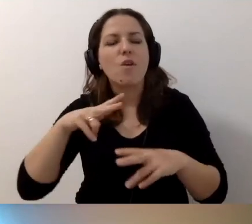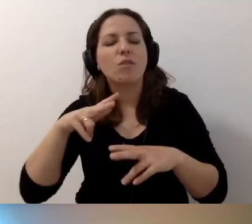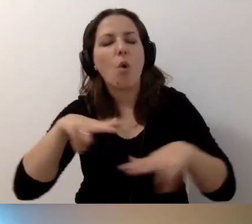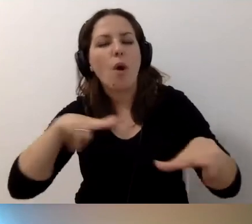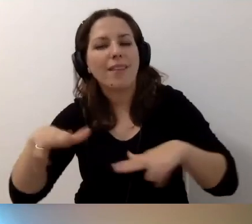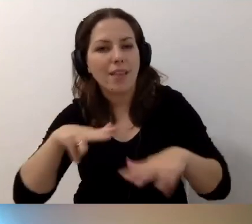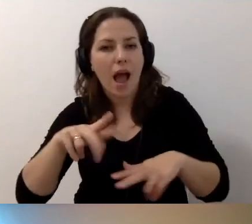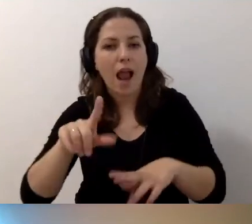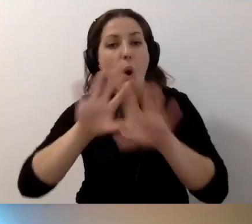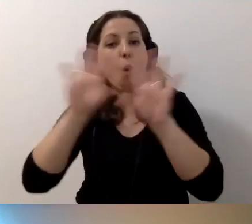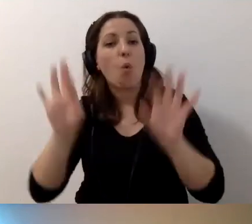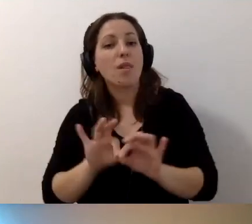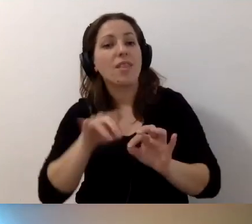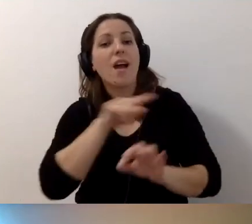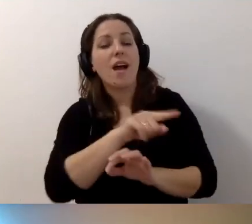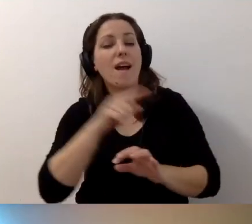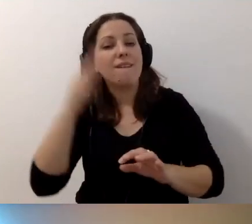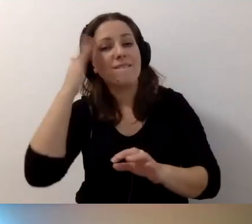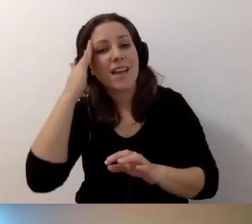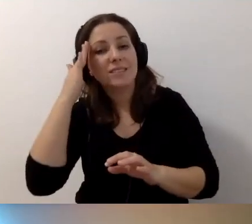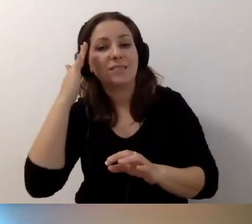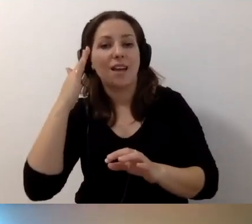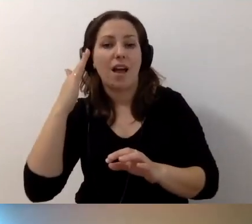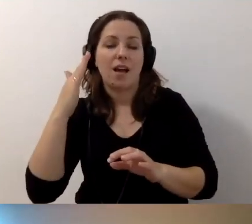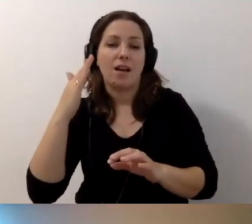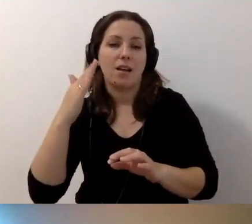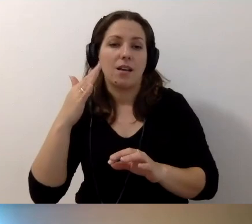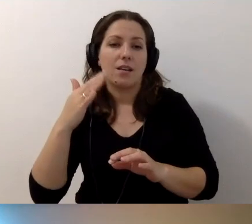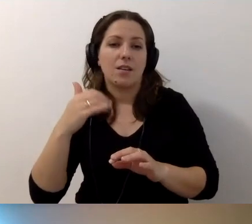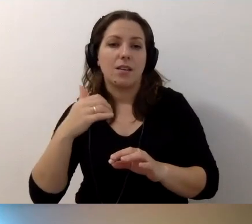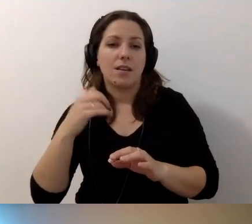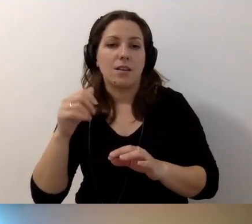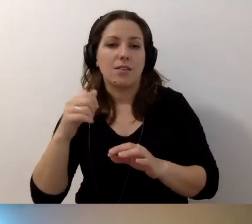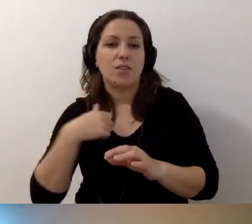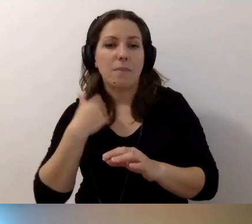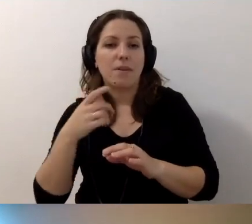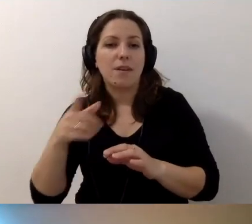Ogólna wiedza, właśnie po to, żeby po niewidomego nie przyprowadzać wózka,